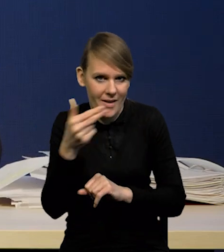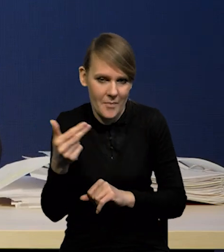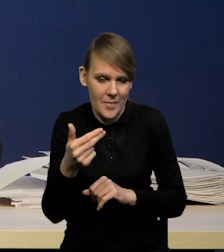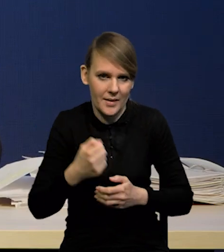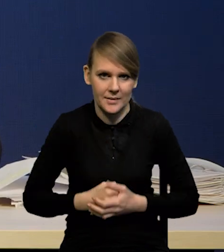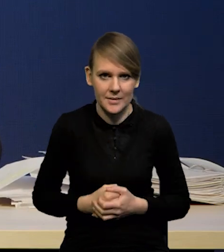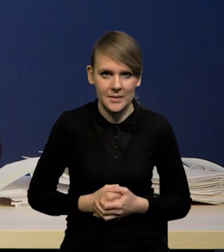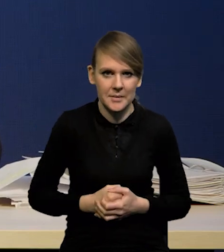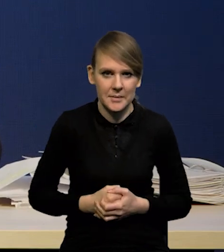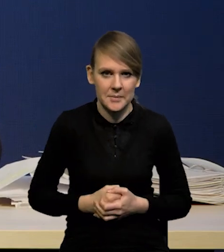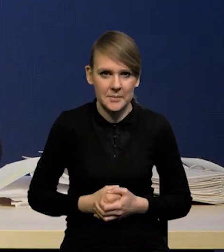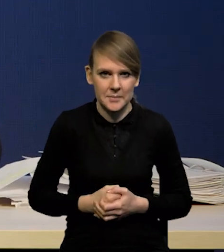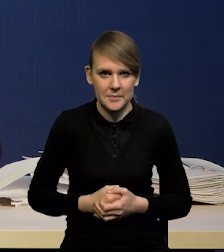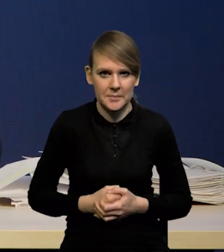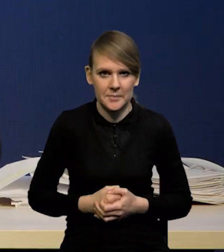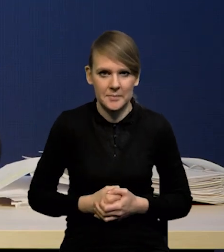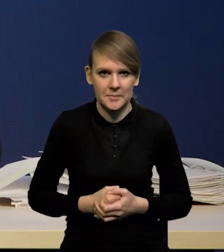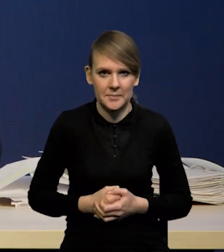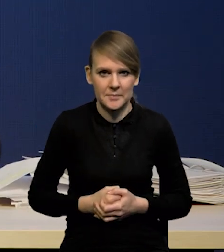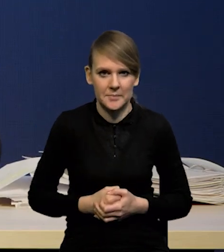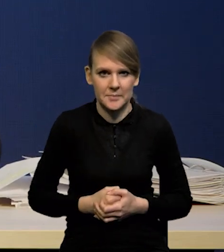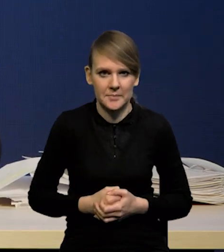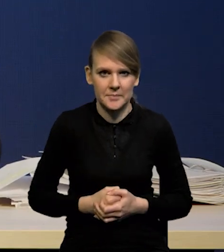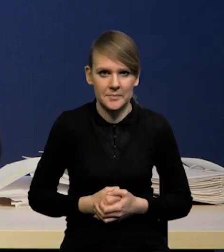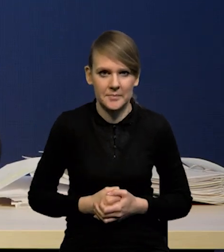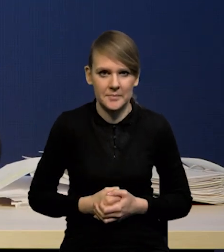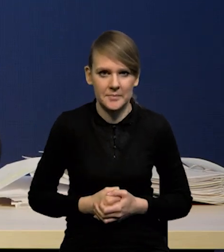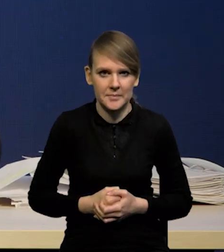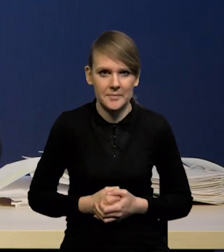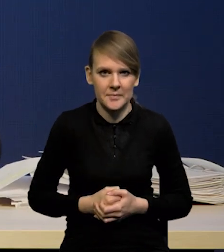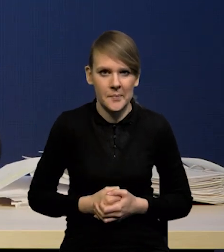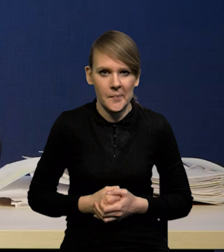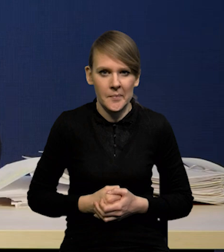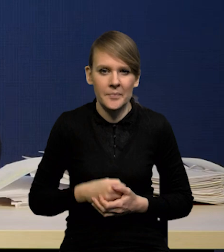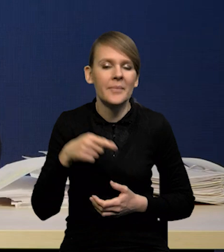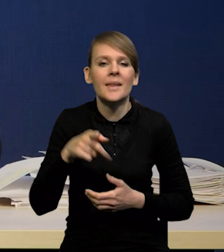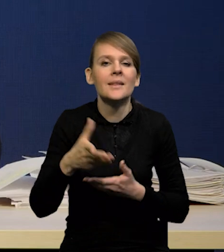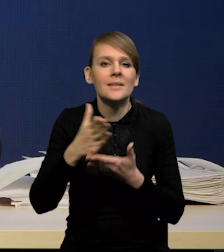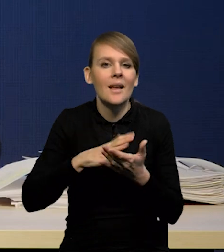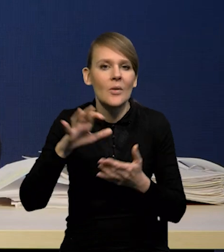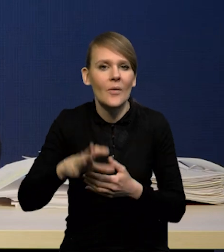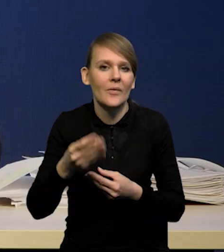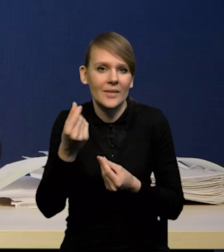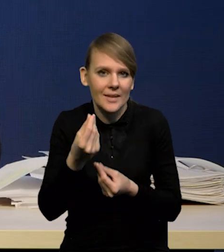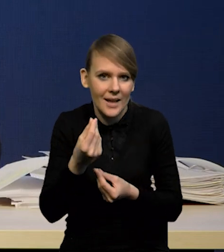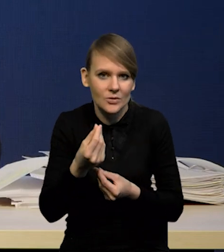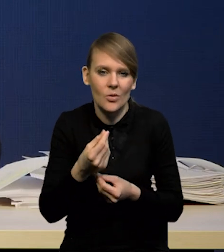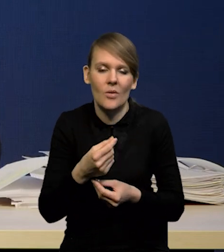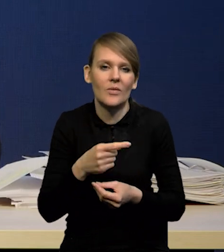dlatego że sam sektor finansowy najczęściej nie jest modelowany